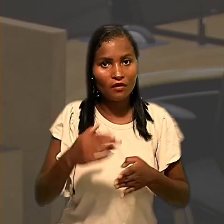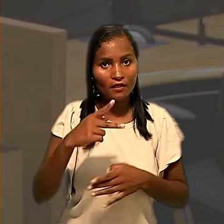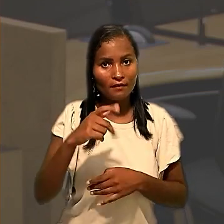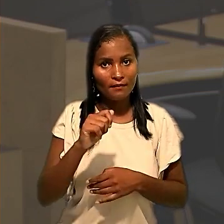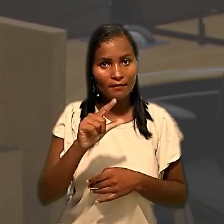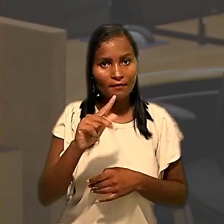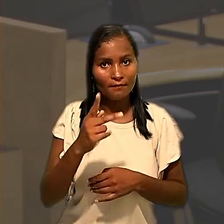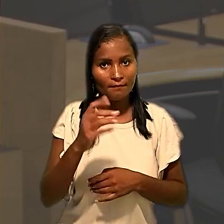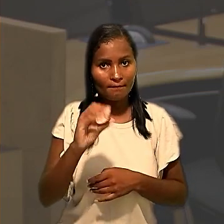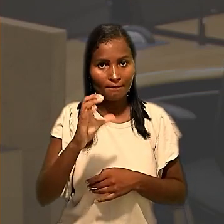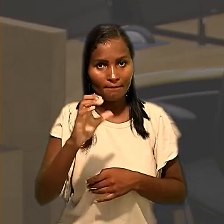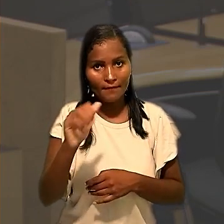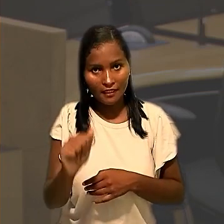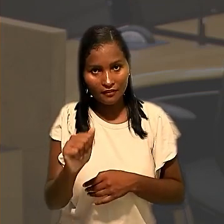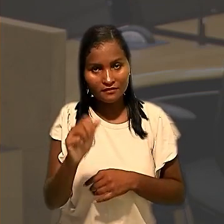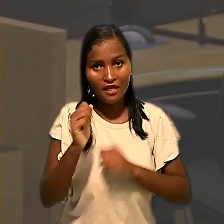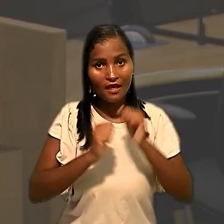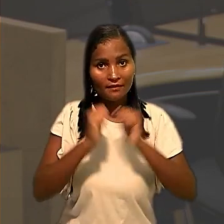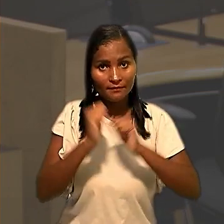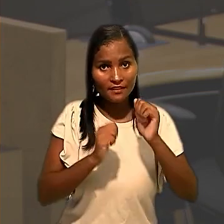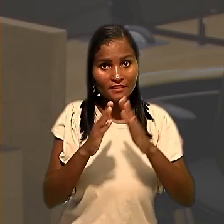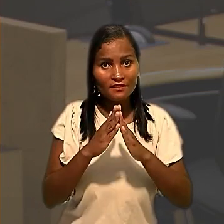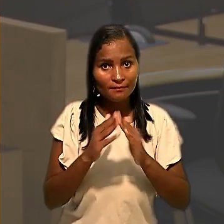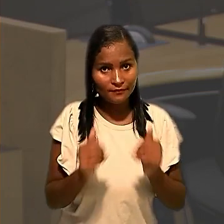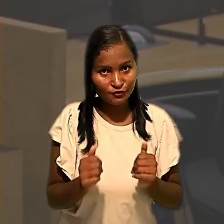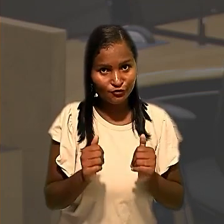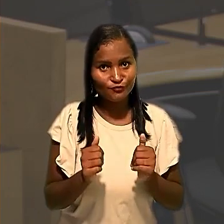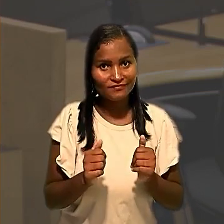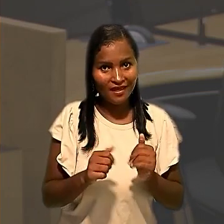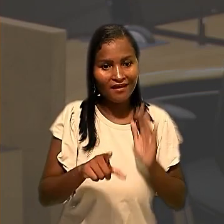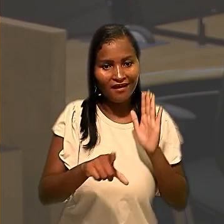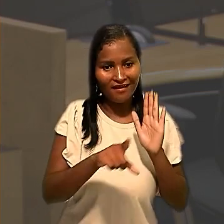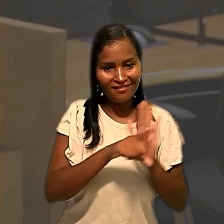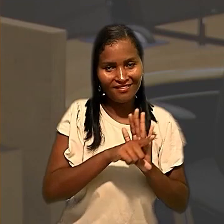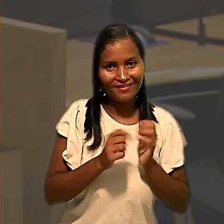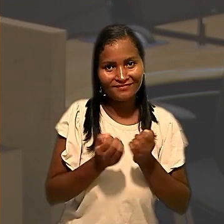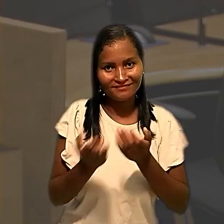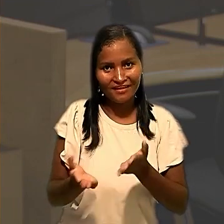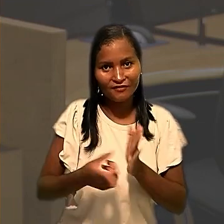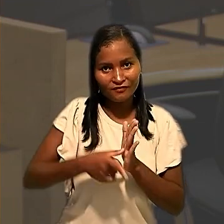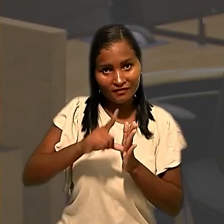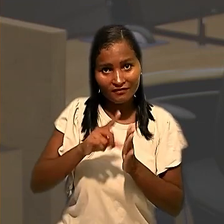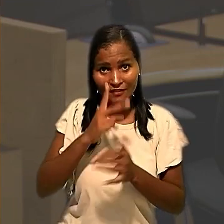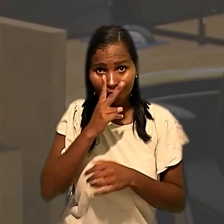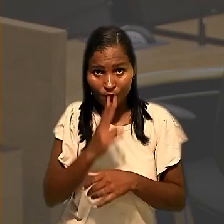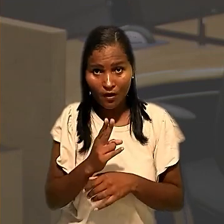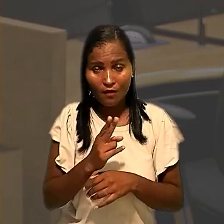a empresa então pediu a extensão da liminar concedida anteriormente. O argumento foi que